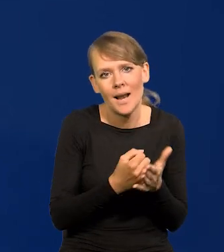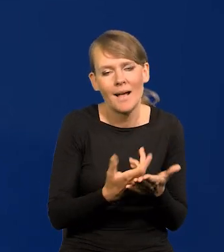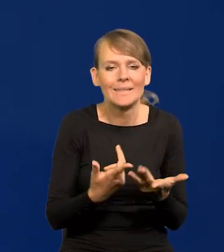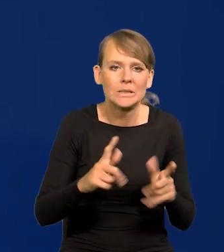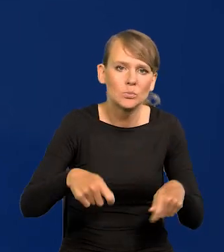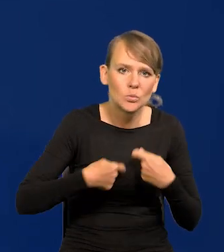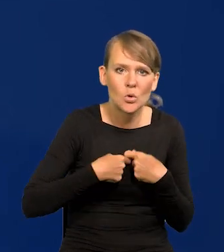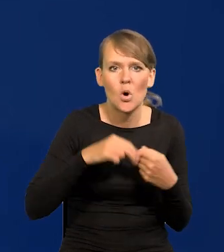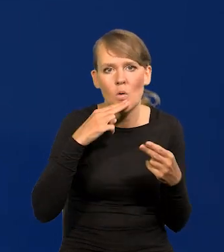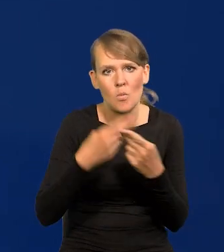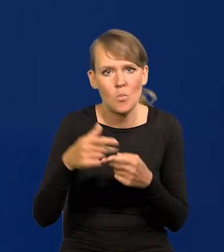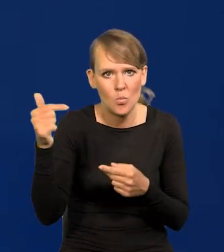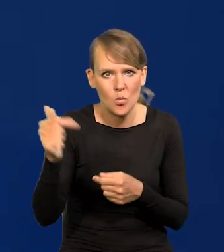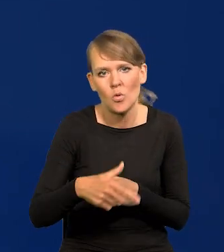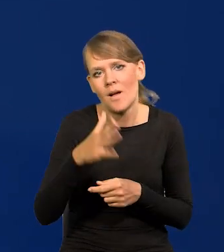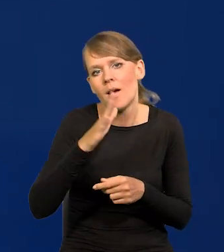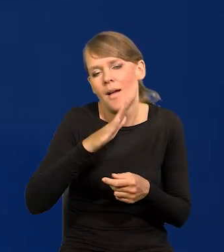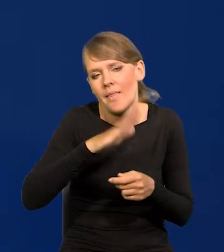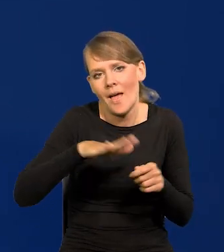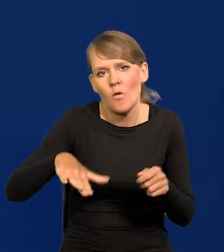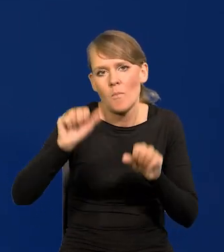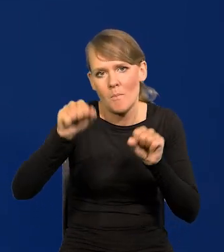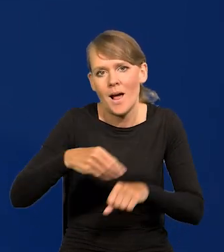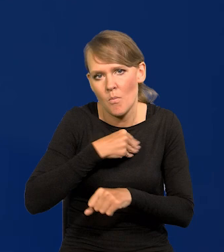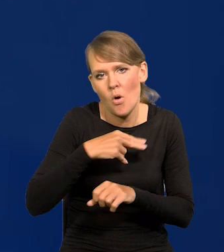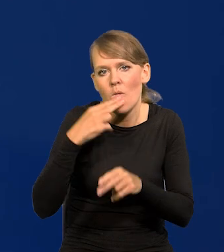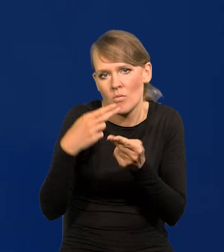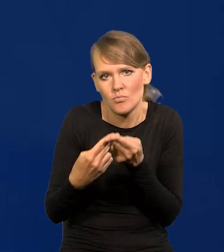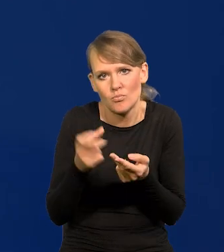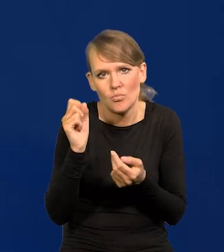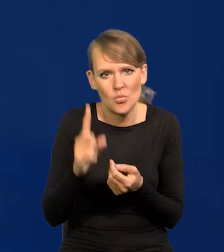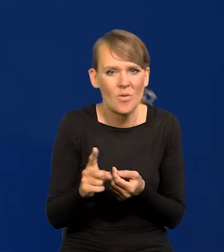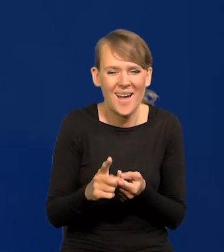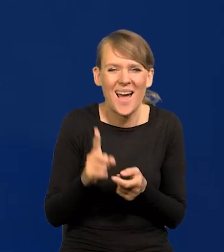więc do odpowiedzi przez Narodowy Bank Polski są udzielane. Ale to nie zasługuje na odpowiedź,